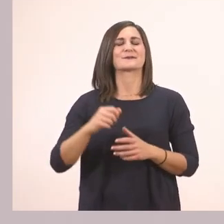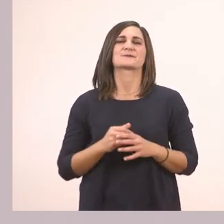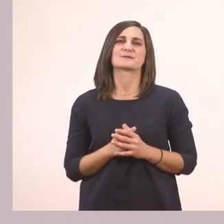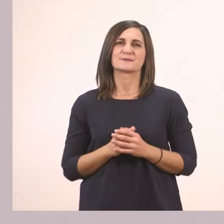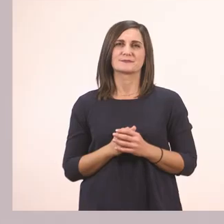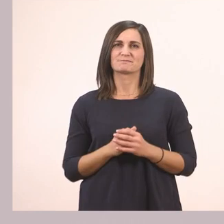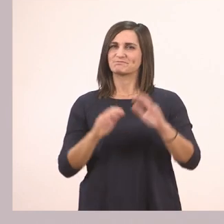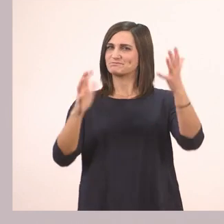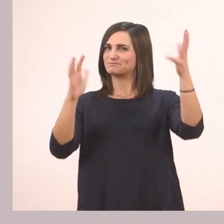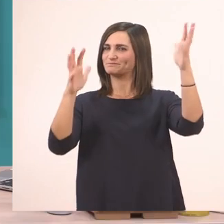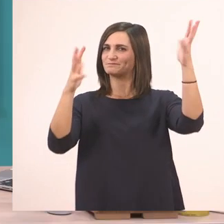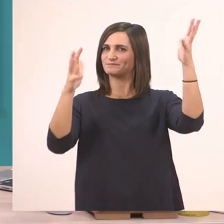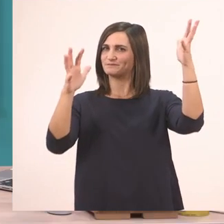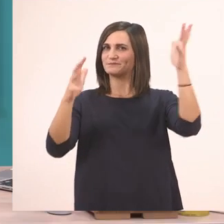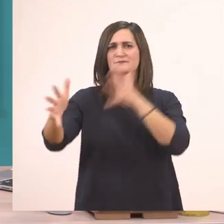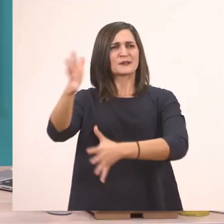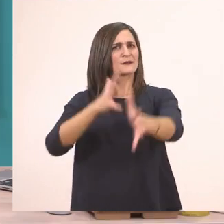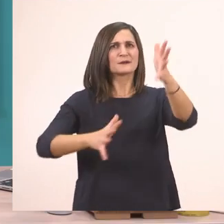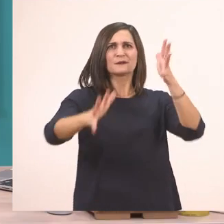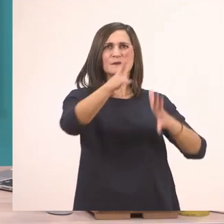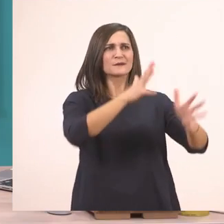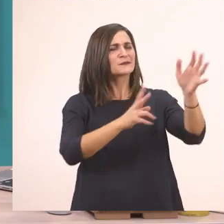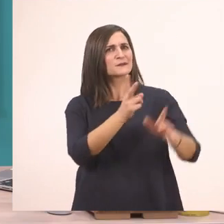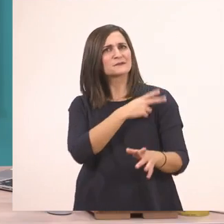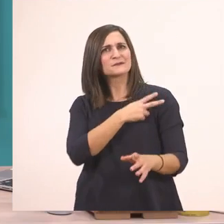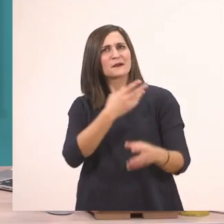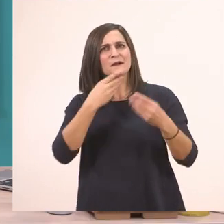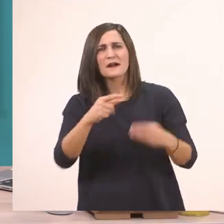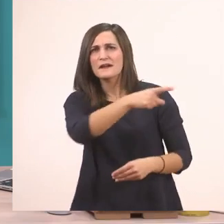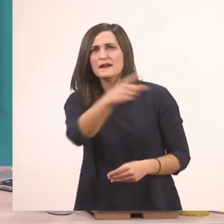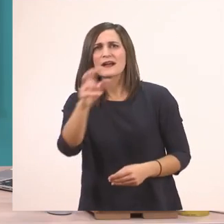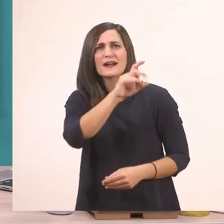Πολύ ωραία! Τα λέτε πολύ ωραία! Βλέπω τα έχετε μάθει τα γραμματάκια τέλεια!